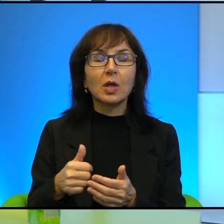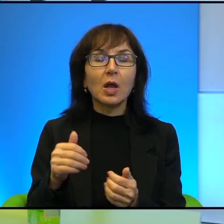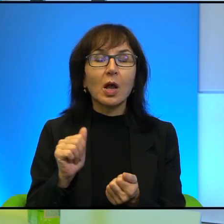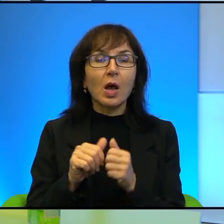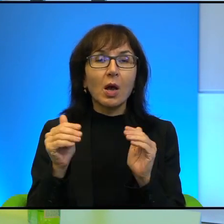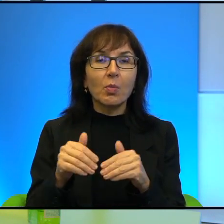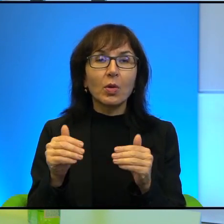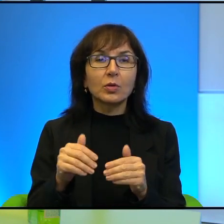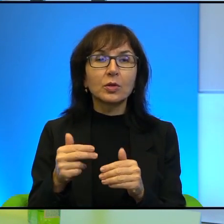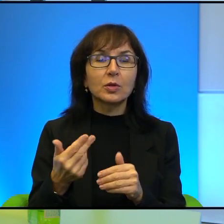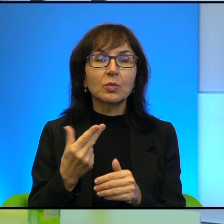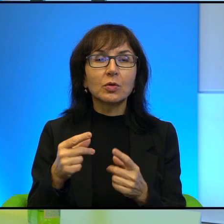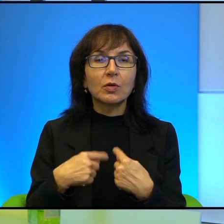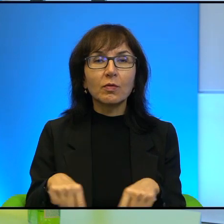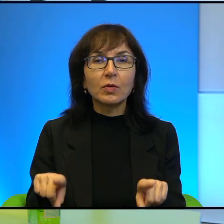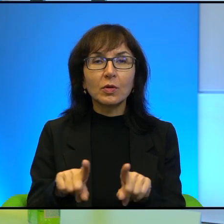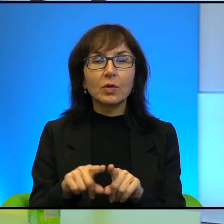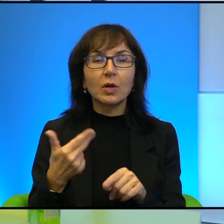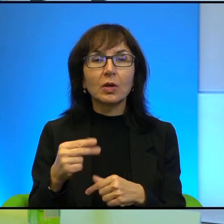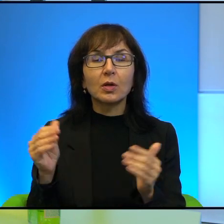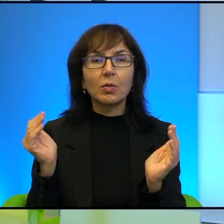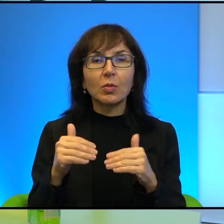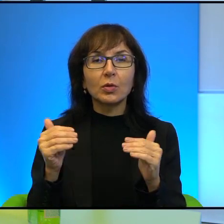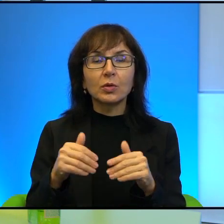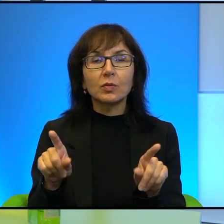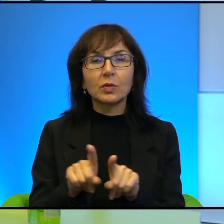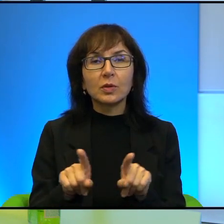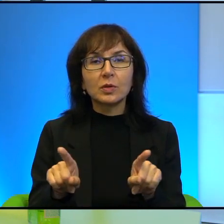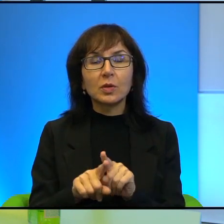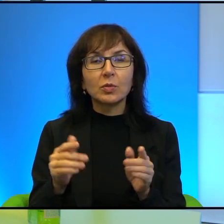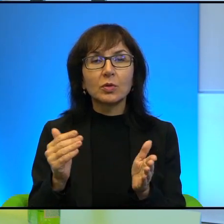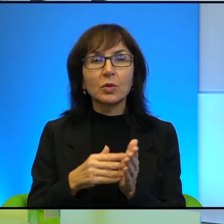może to jest niemożliwe. I też trzeba pamiętać o tym,